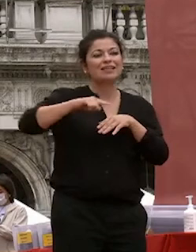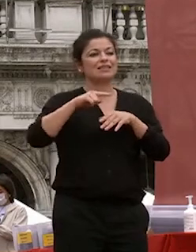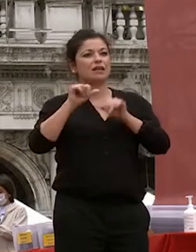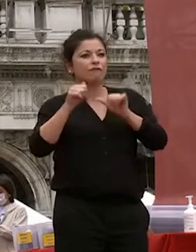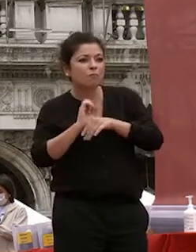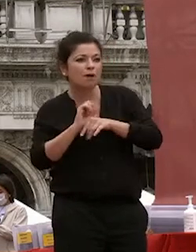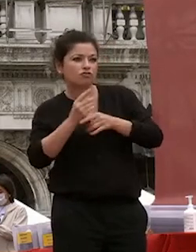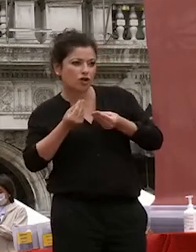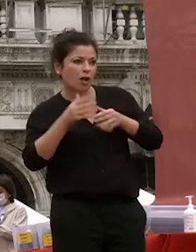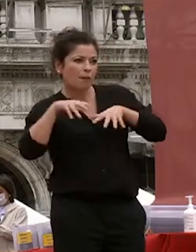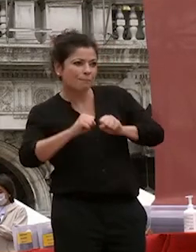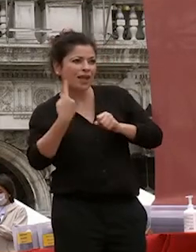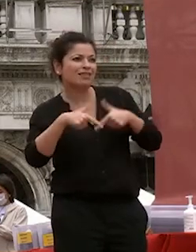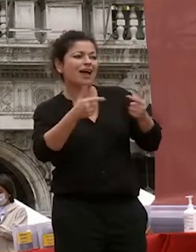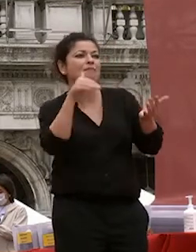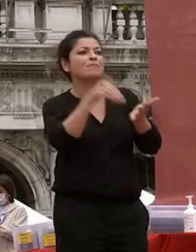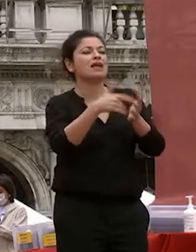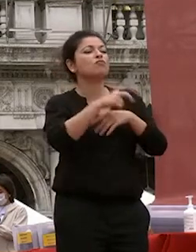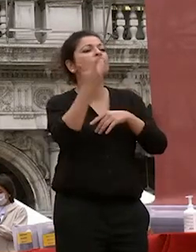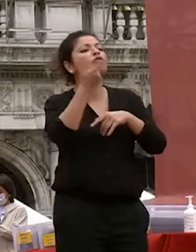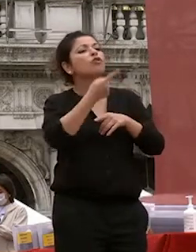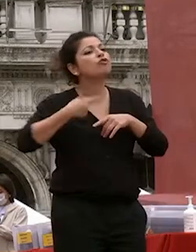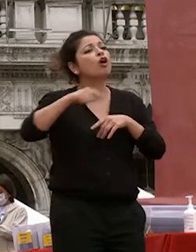in voi quello che riteniamo più importante ci sono due elementi della